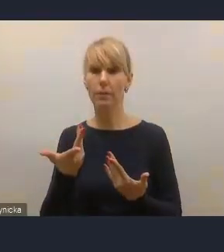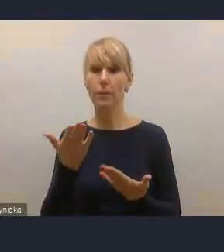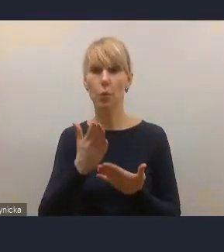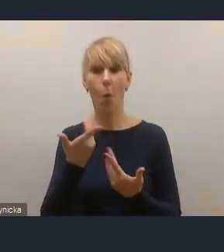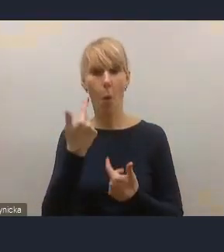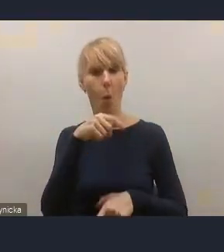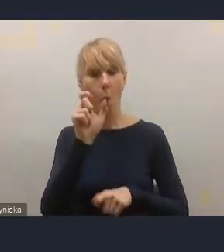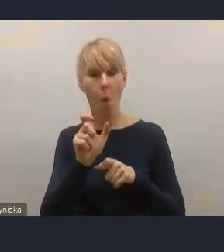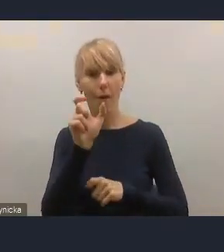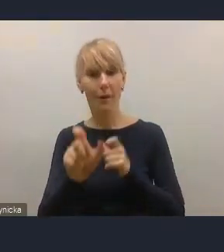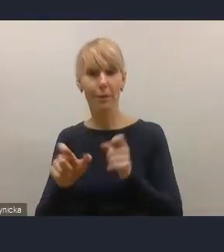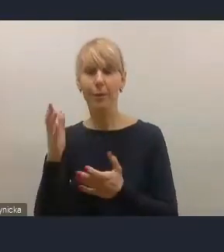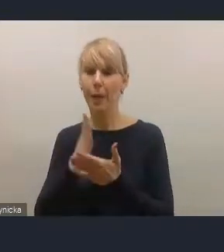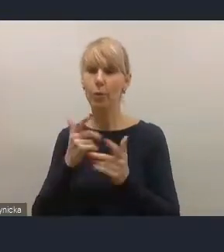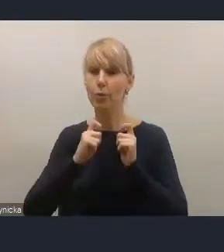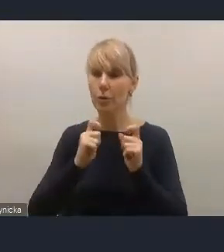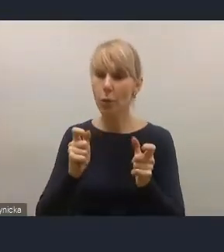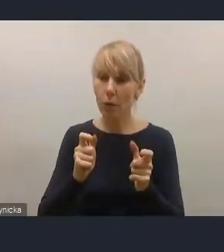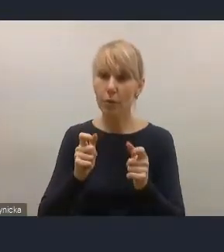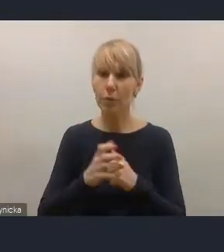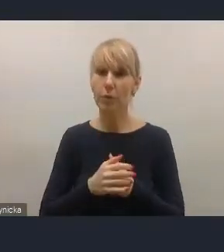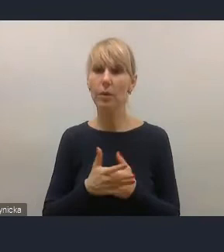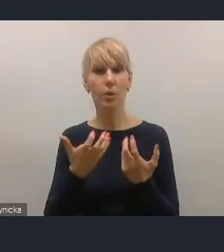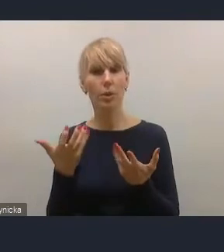które się do nas zgłosiły w tej sprawie wcześniej.